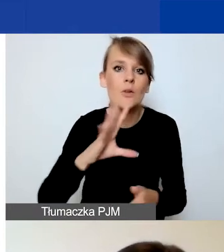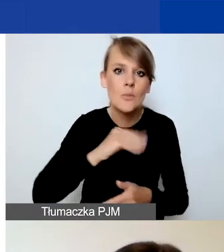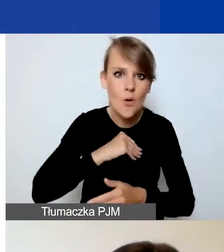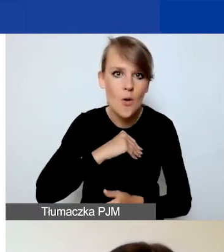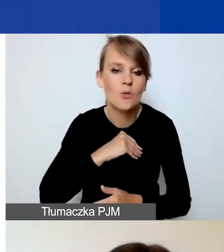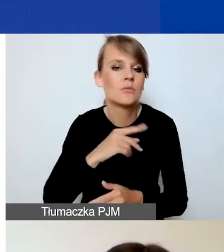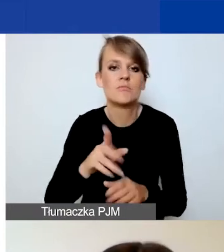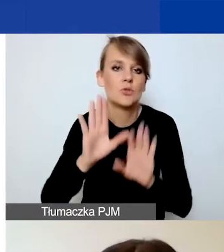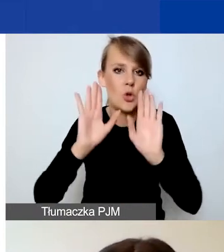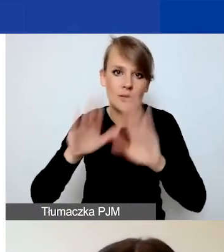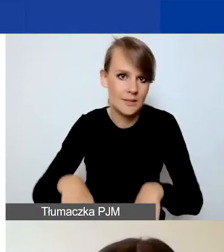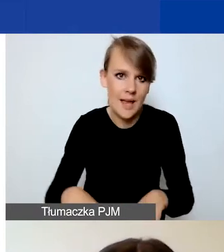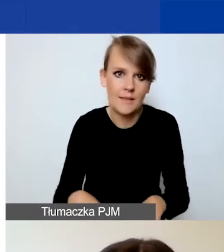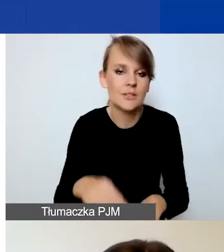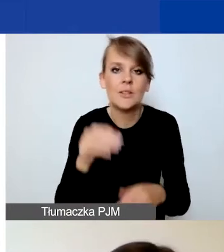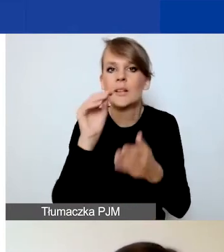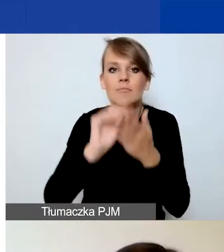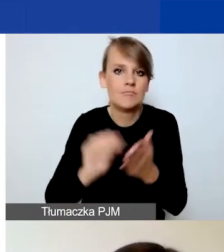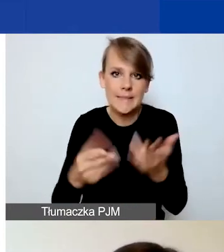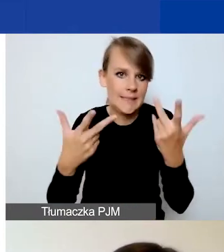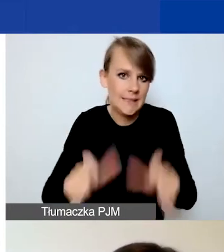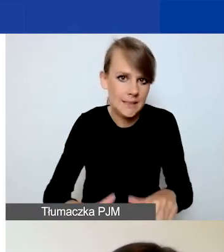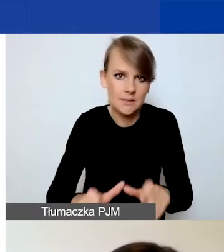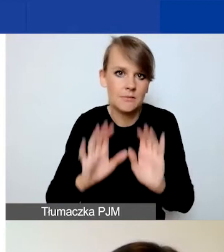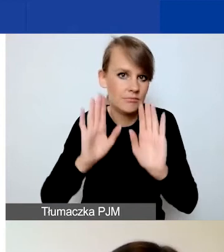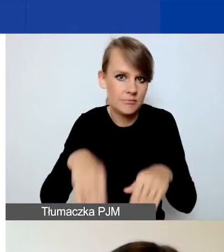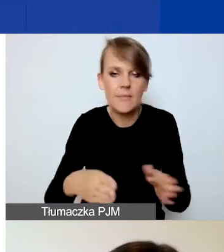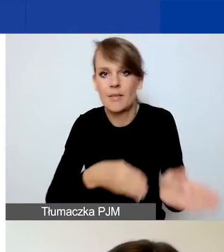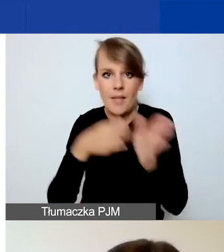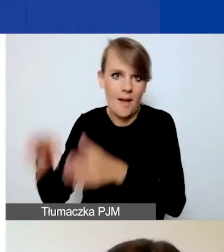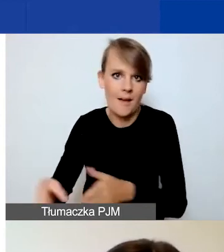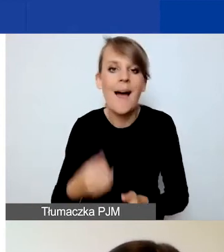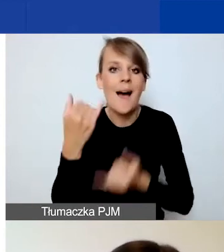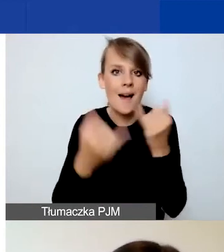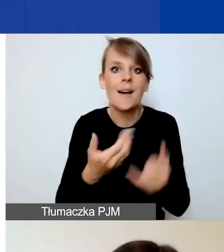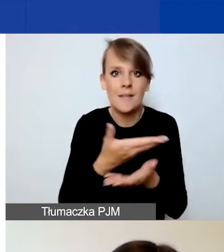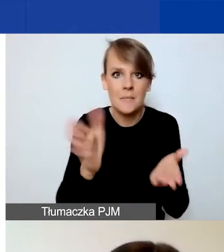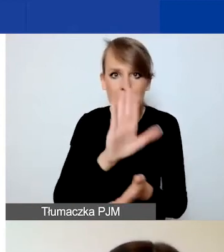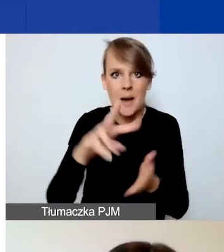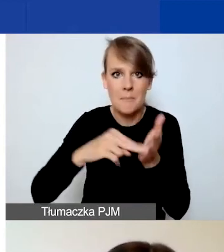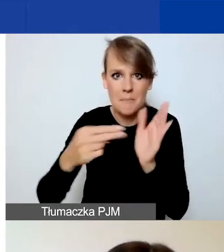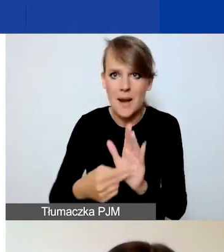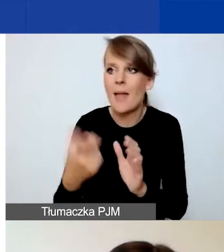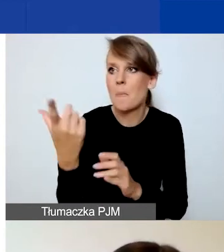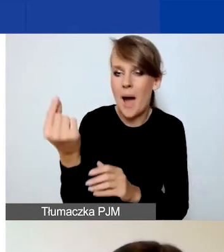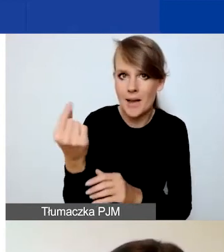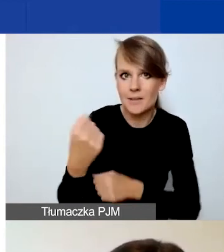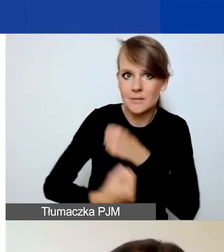nic tutaj nie wpisujecie, niczego nie wypełniacie. Natomiast jeżeli planujecie partnerstwo, to musicie określić typ partnera.